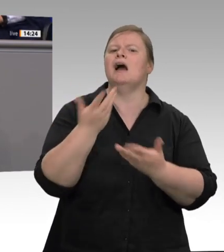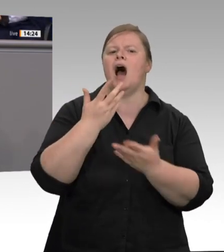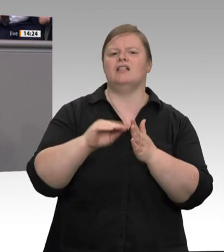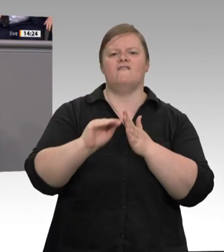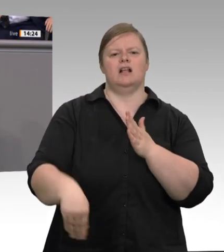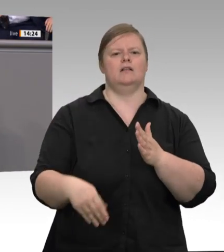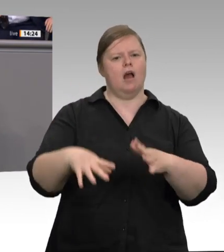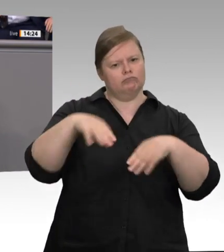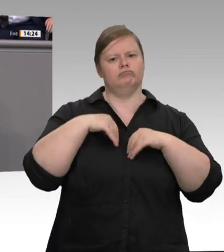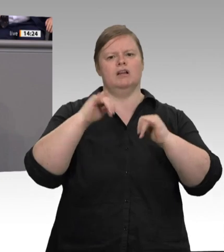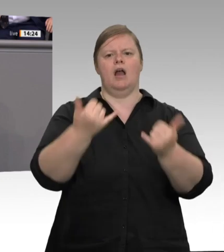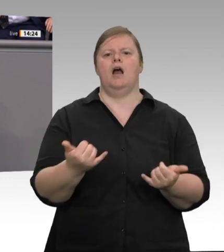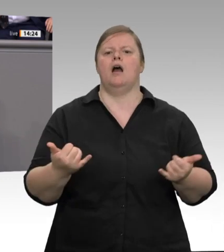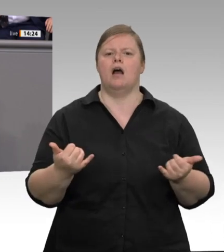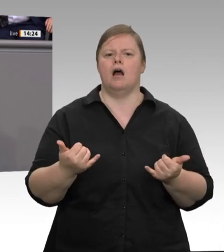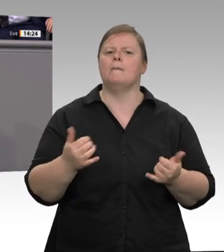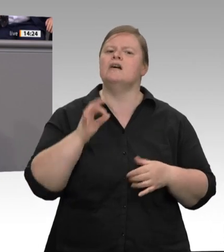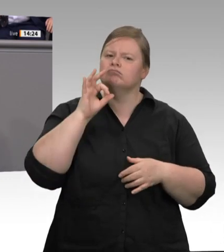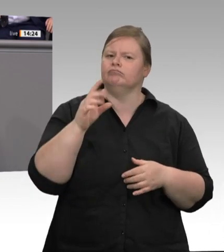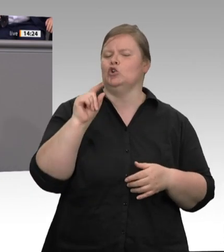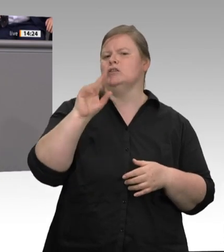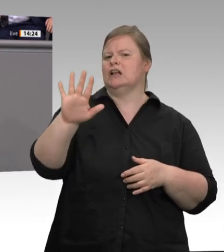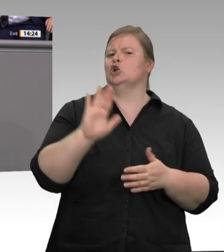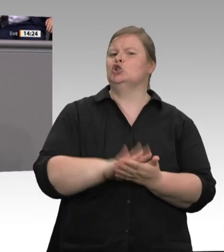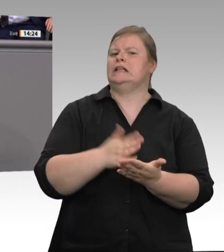Fleischfabriken war Schluss mit Weggucken. Corona zwingt zu schnellem Handeln. Herr